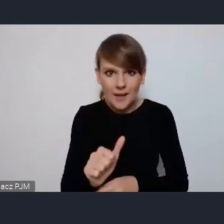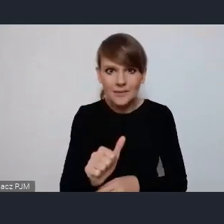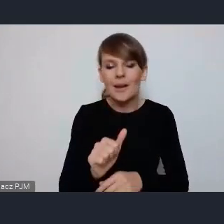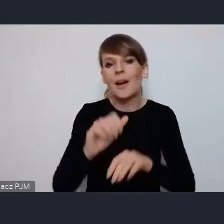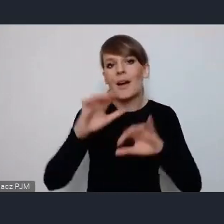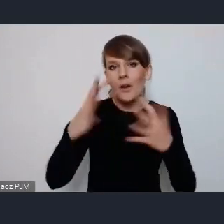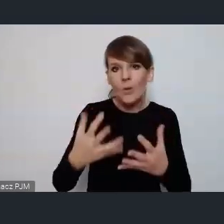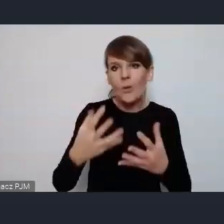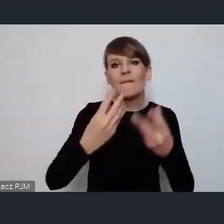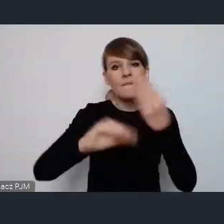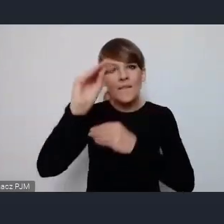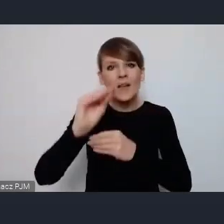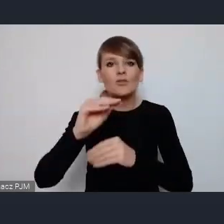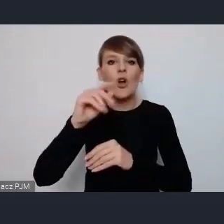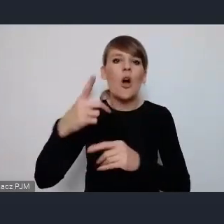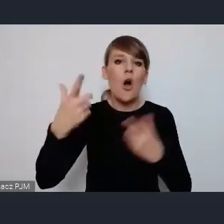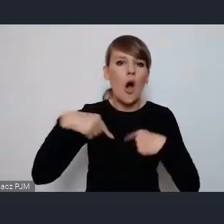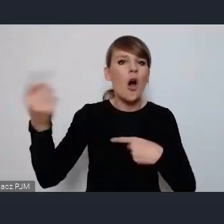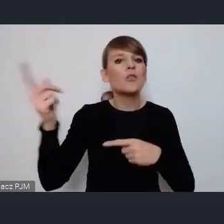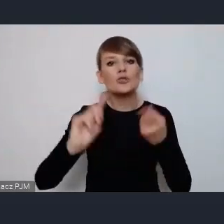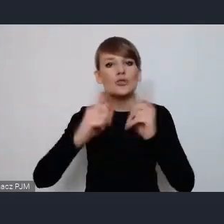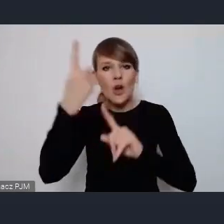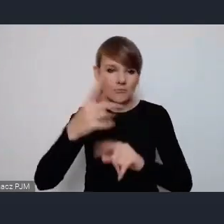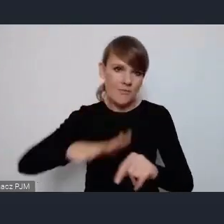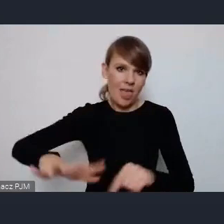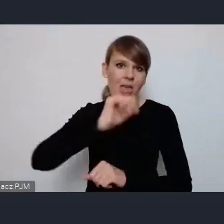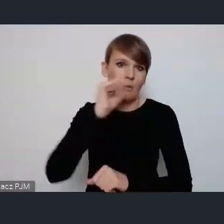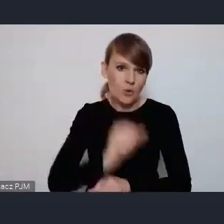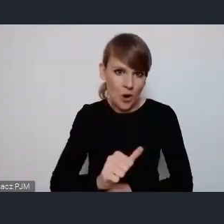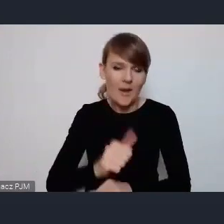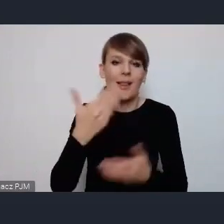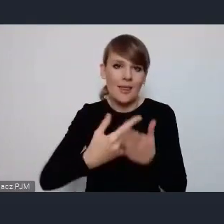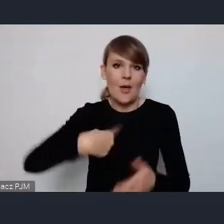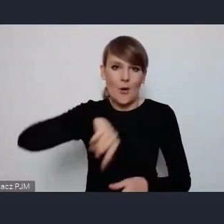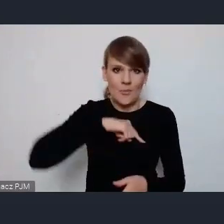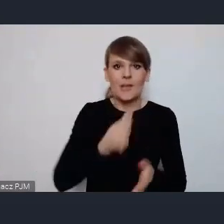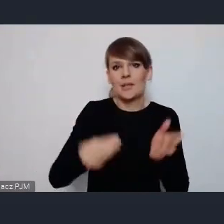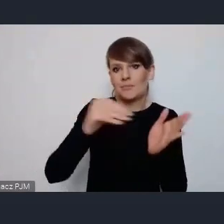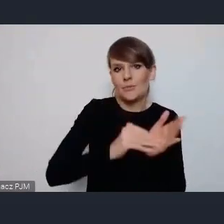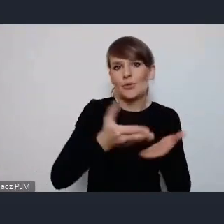tutaj z krajów europejskich chcieliśmy żeby był tam w programie taki blog poświęcony jednak problematyce